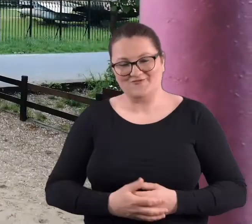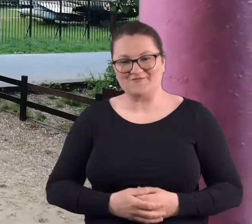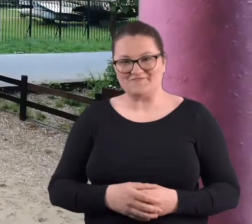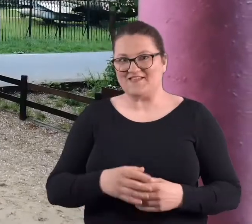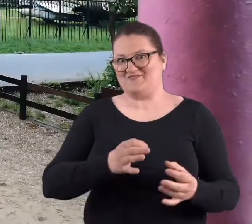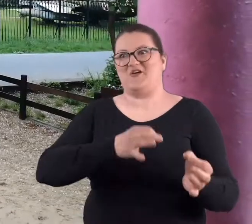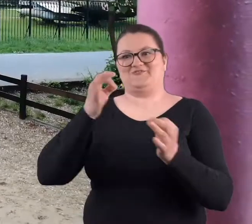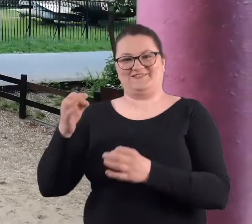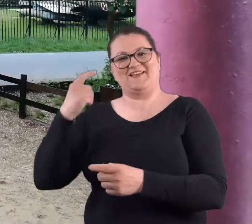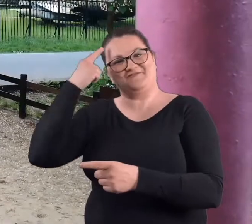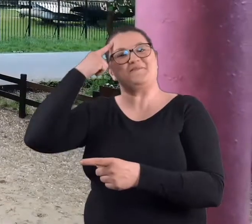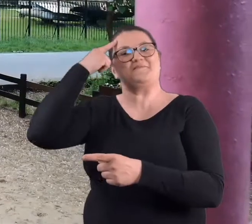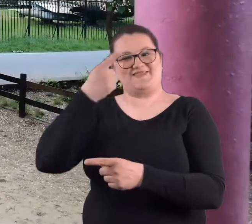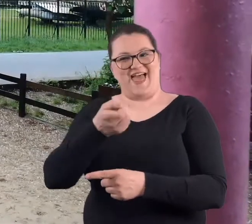Co do dzisiaj wspominamy,